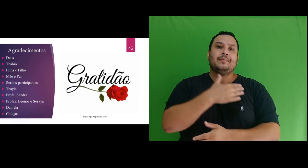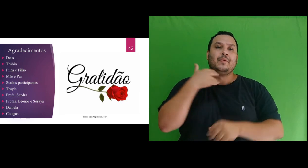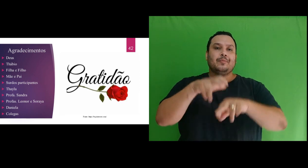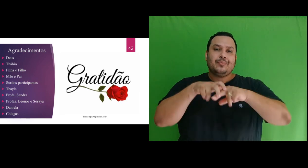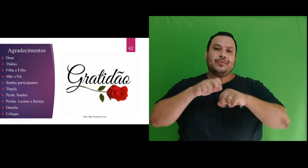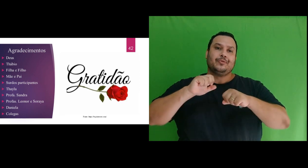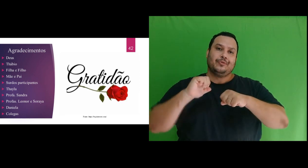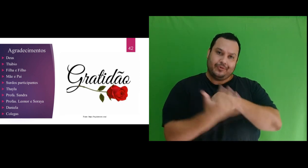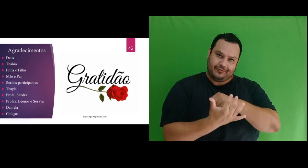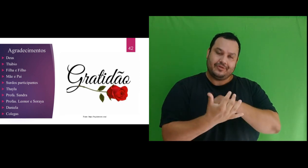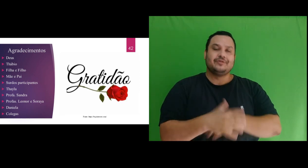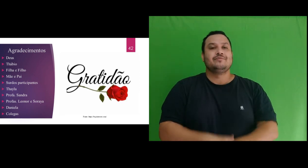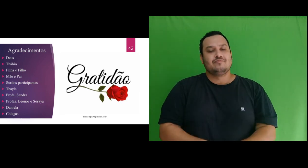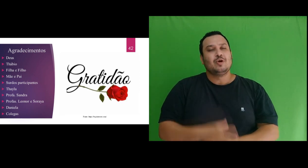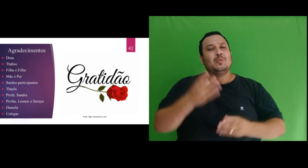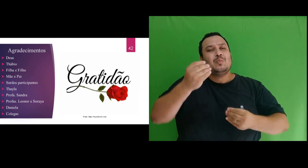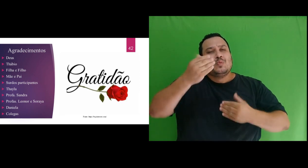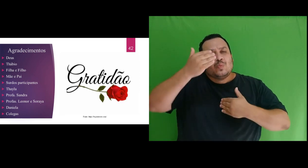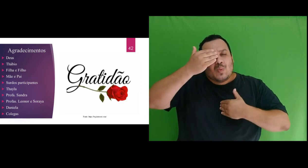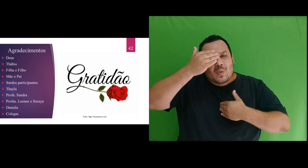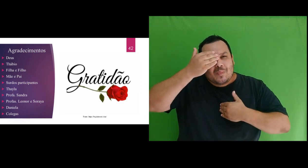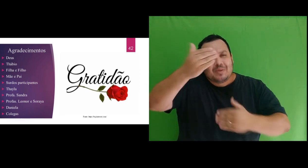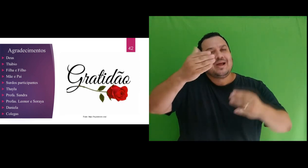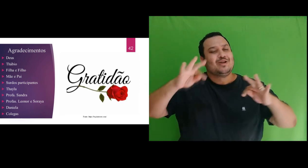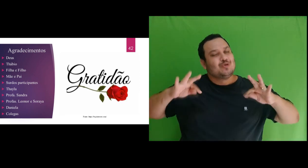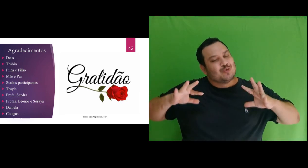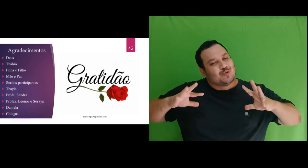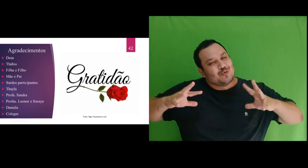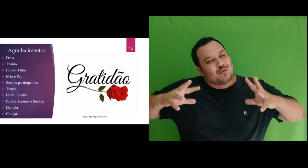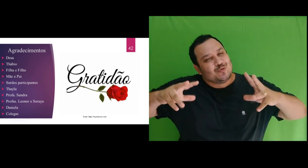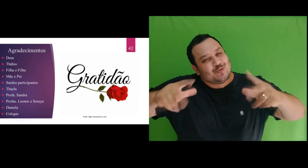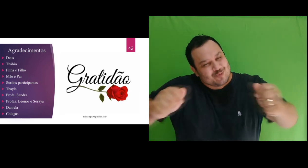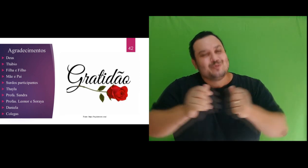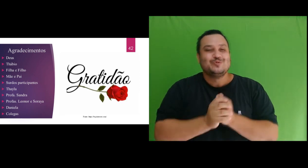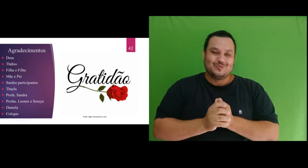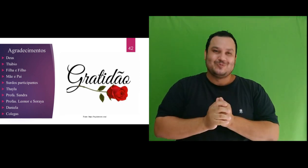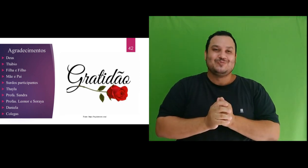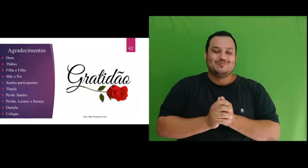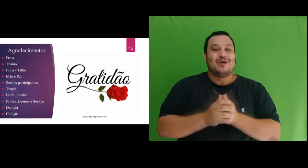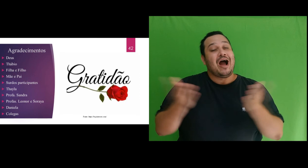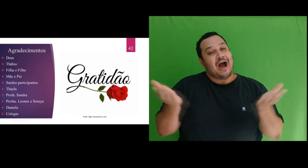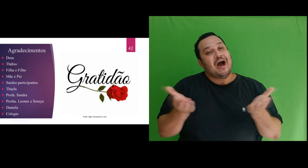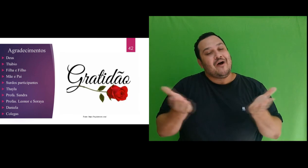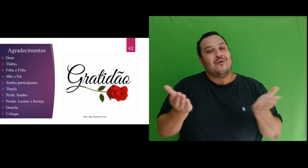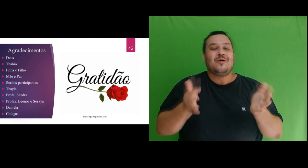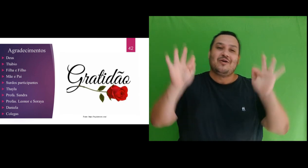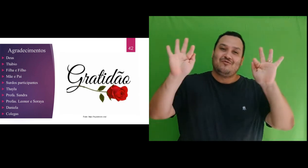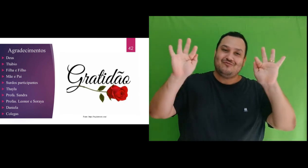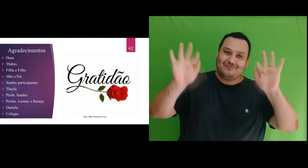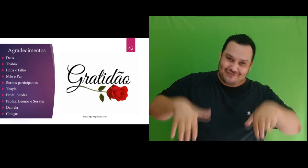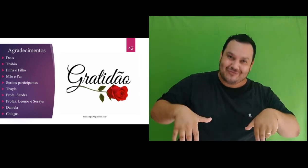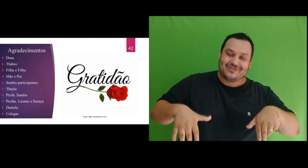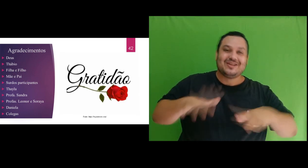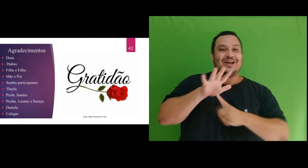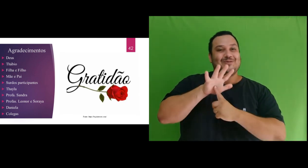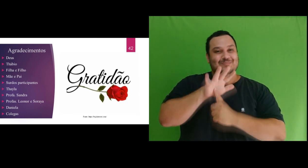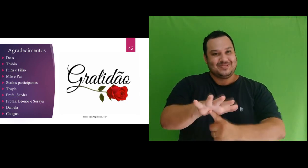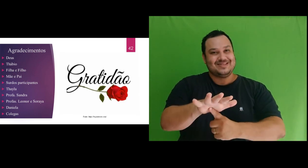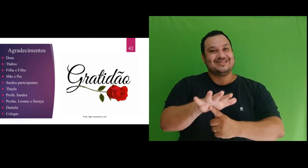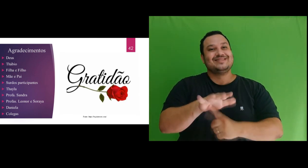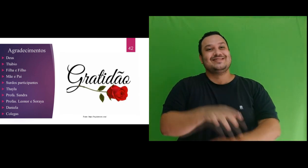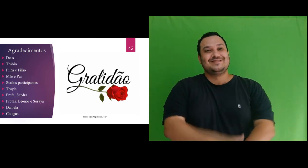coronavírus. Muito obrigado a todos. E assim, finalizo a apresentação.